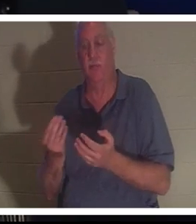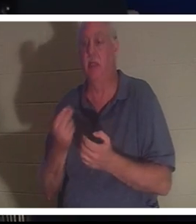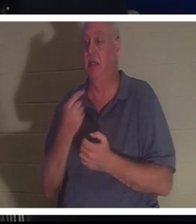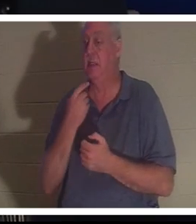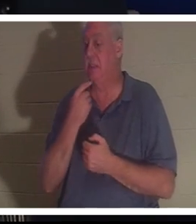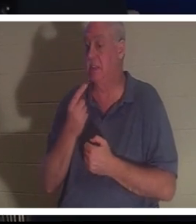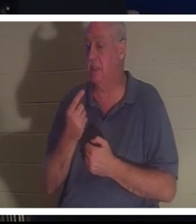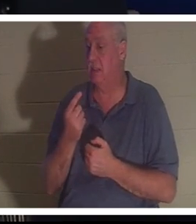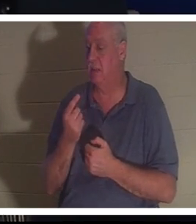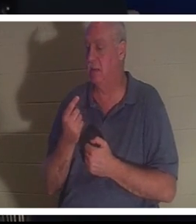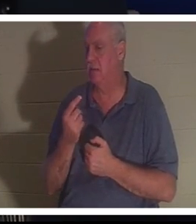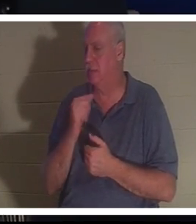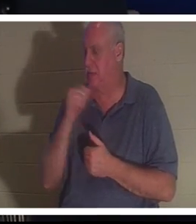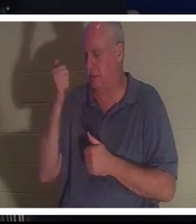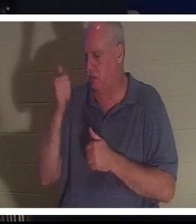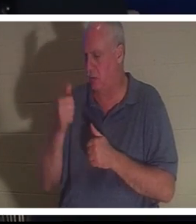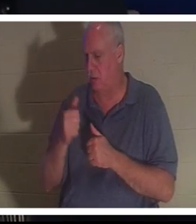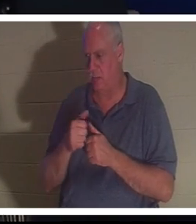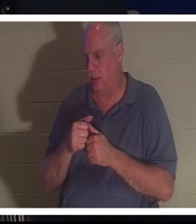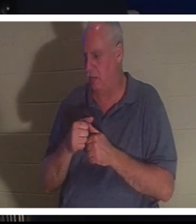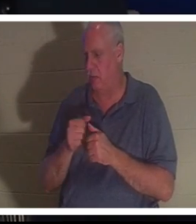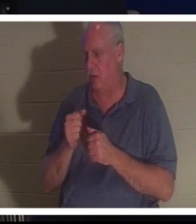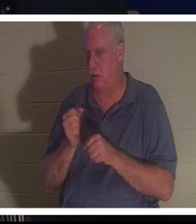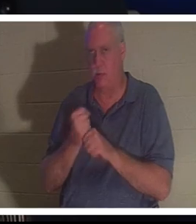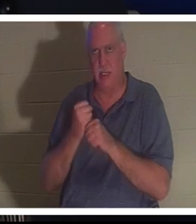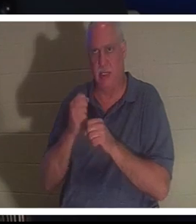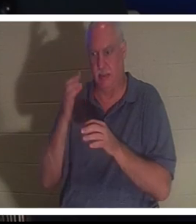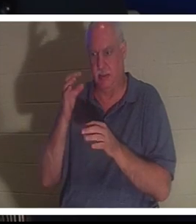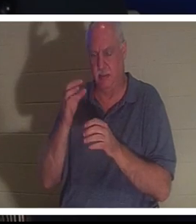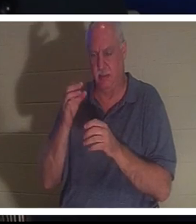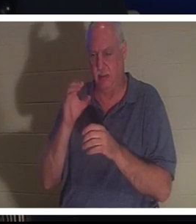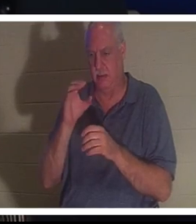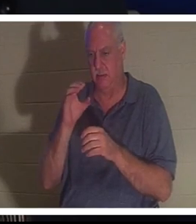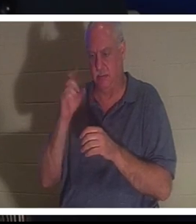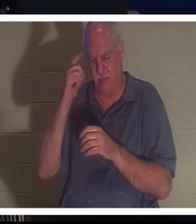이 의식적인 선택을 한 것을 기억조차 하지 못했는데 갑자기 자신의 몸으로 돌아왔다고 말했습니다 .